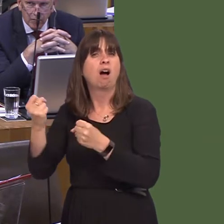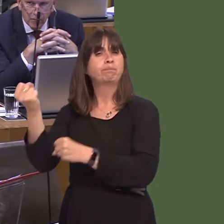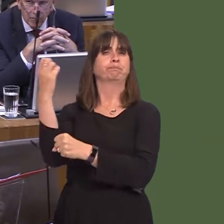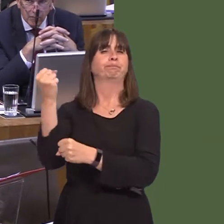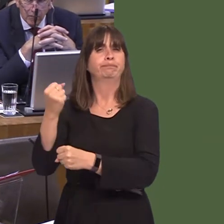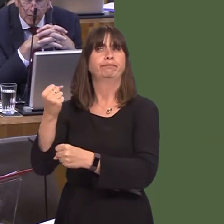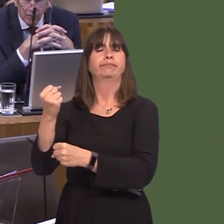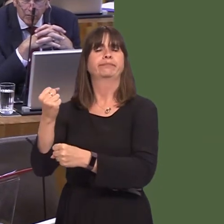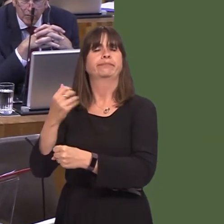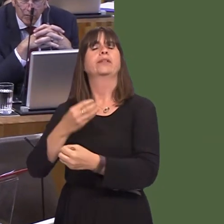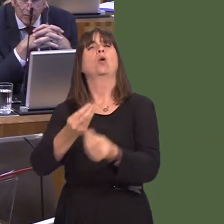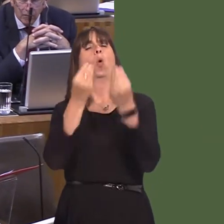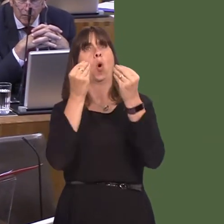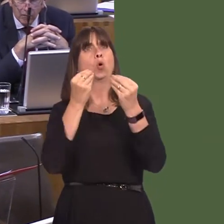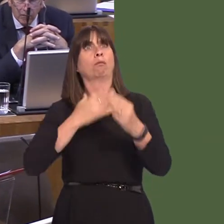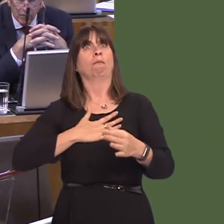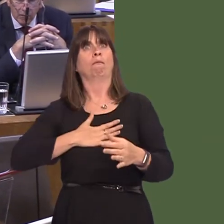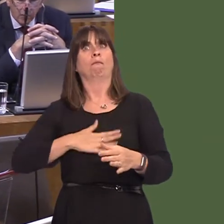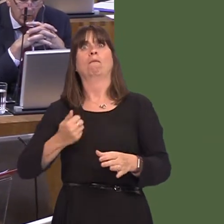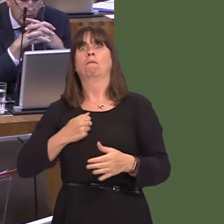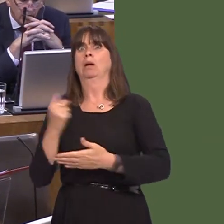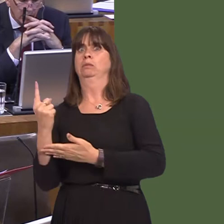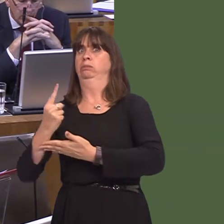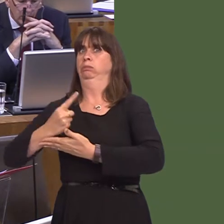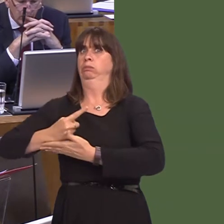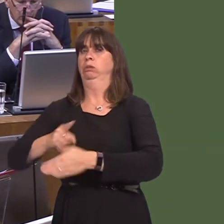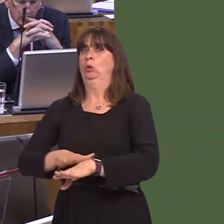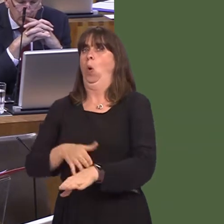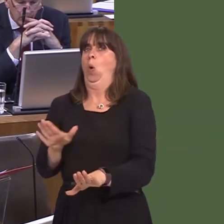If we can educate people out of behaviour then that's better than punishing them without